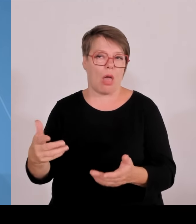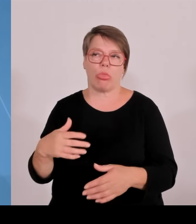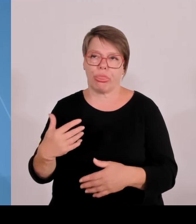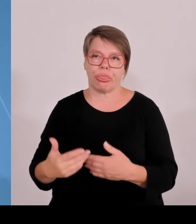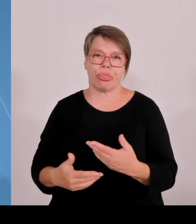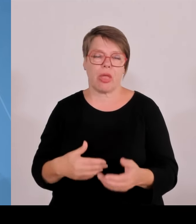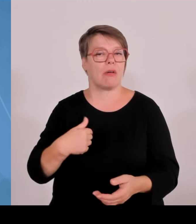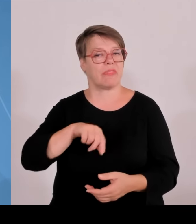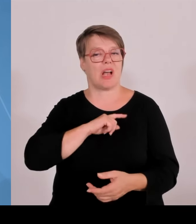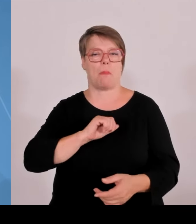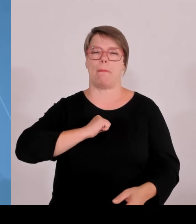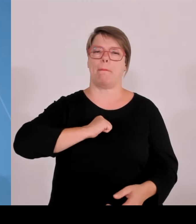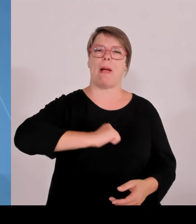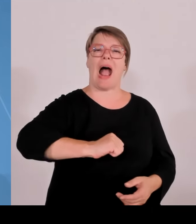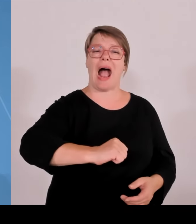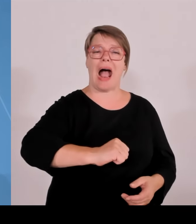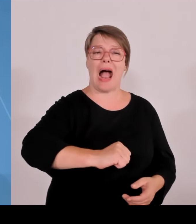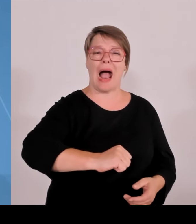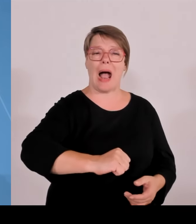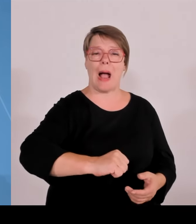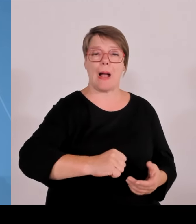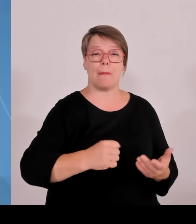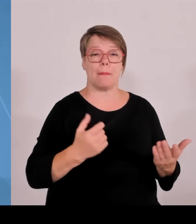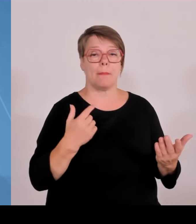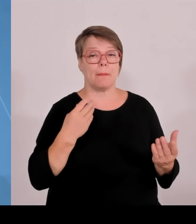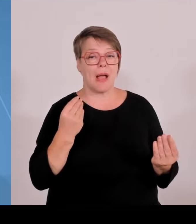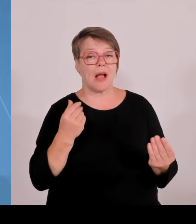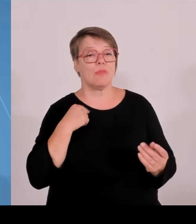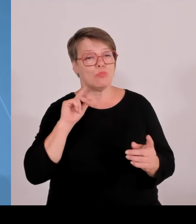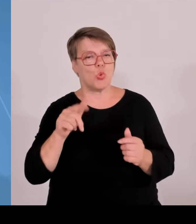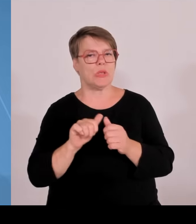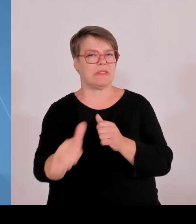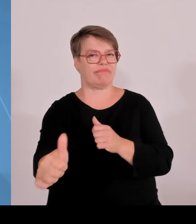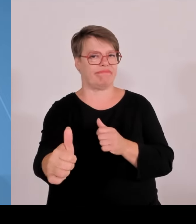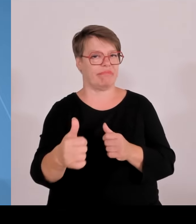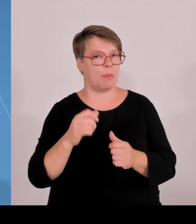sieht, dass der Bundesregierung, das dem Bund in Berlin jede Leidenschaft